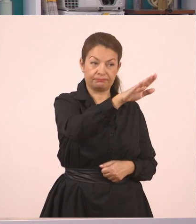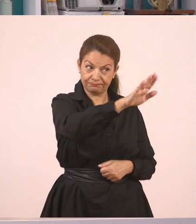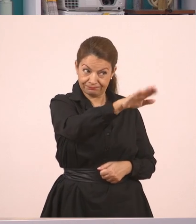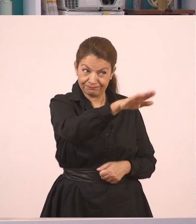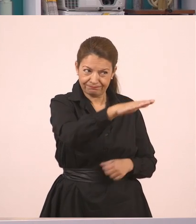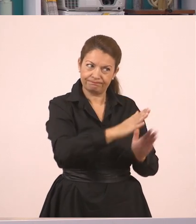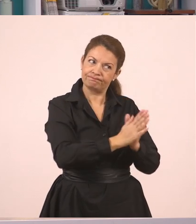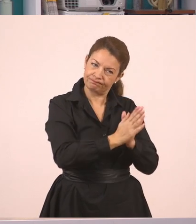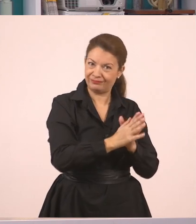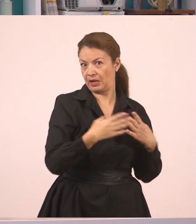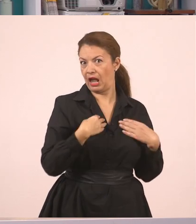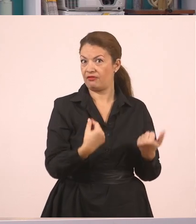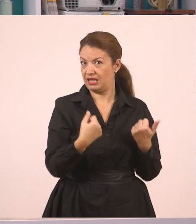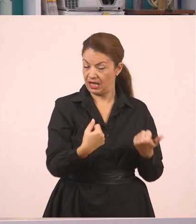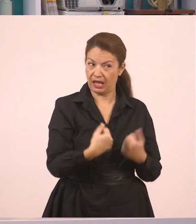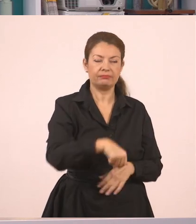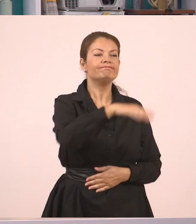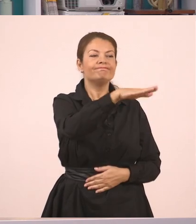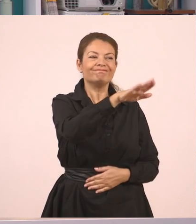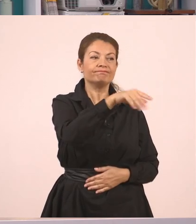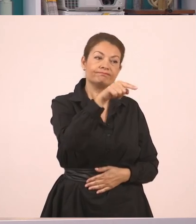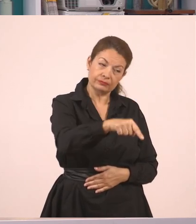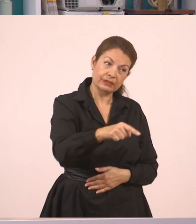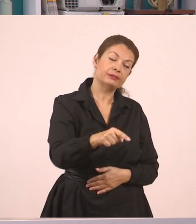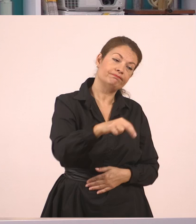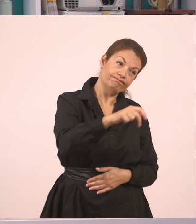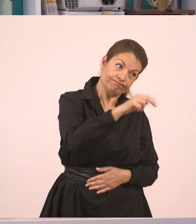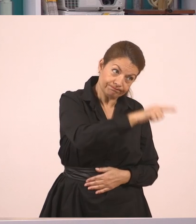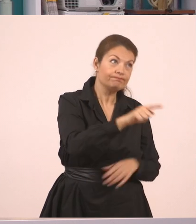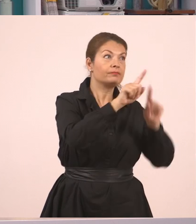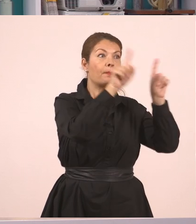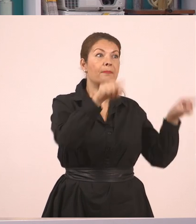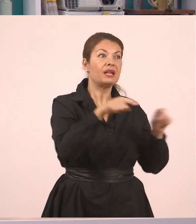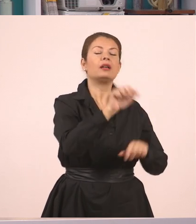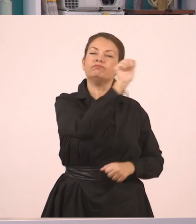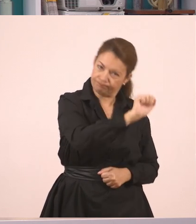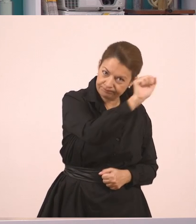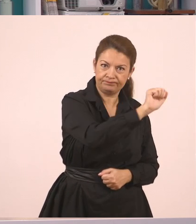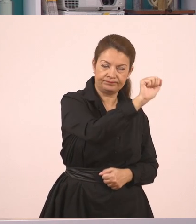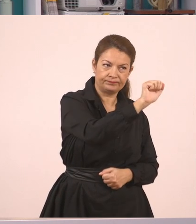να το είπε και έτσι ευγενικά, "σβήσε τον πίνακα".